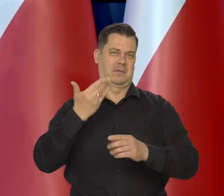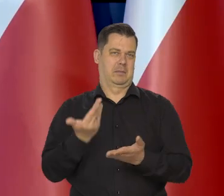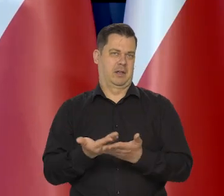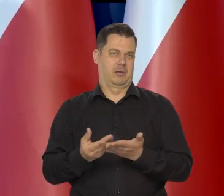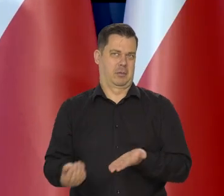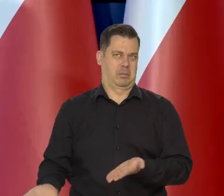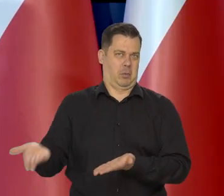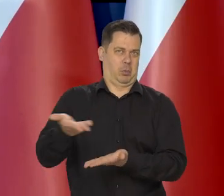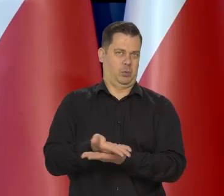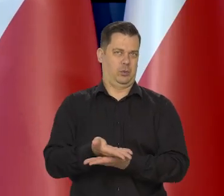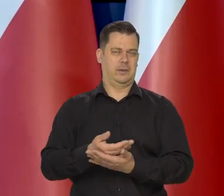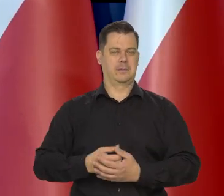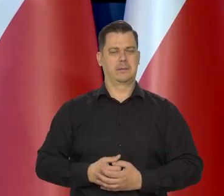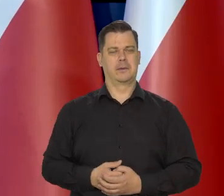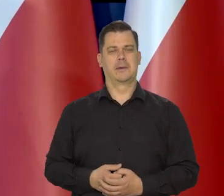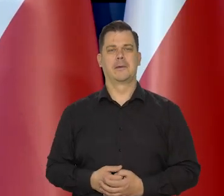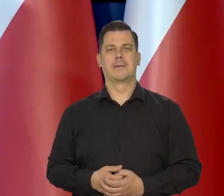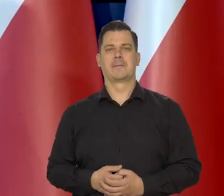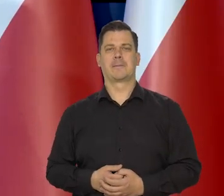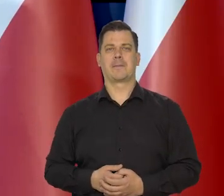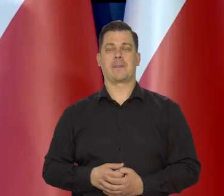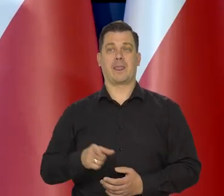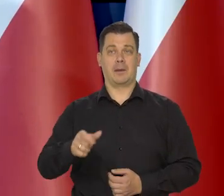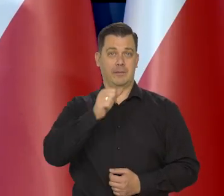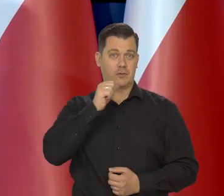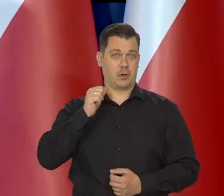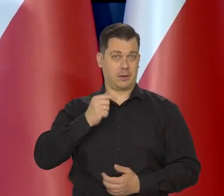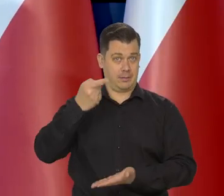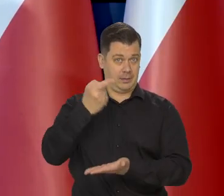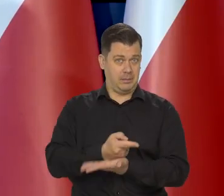Przed naszą wczorajszą decyzją